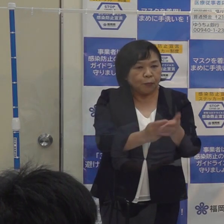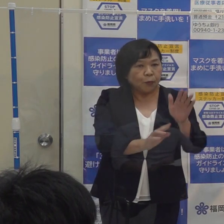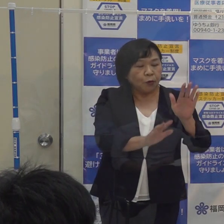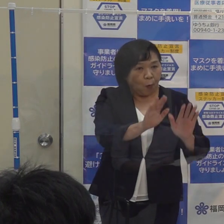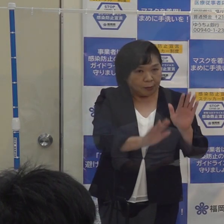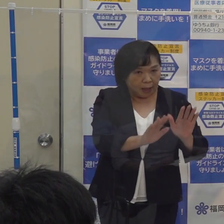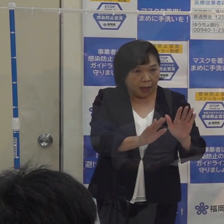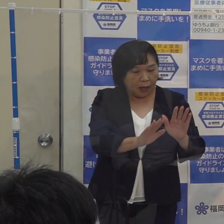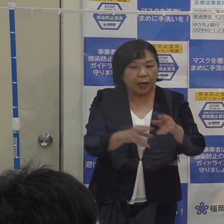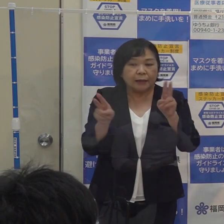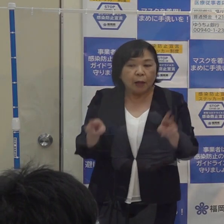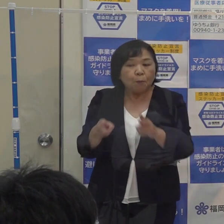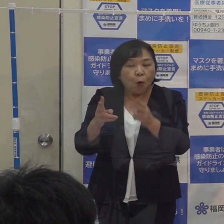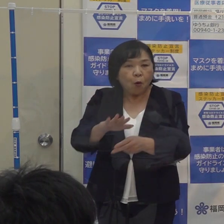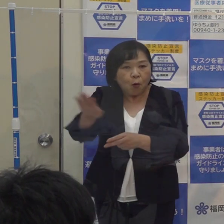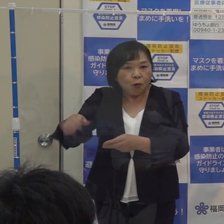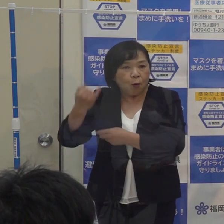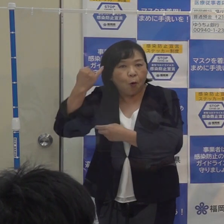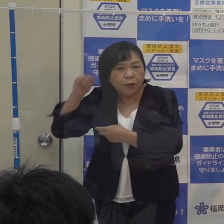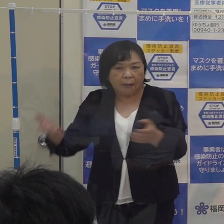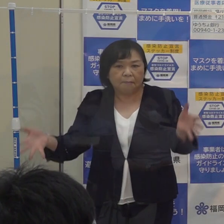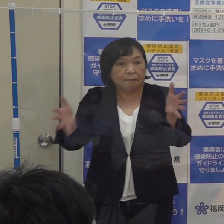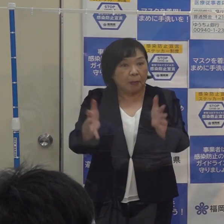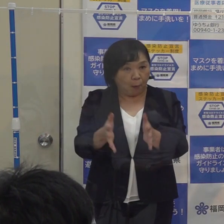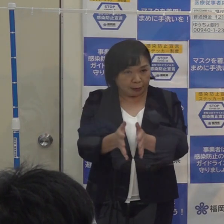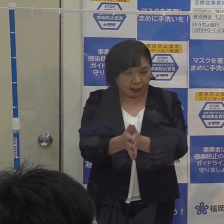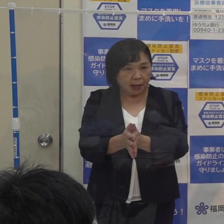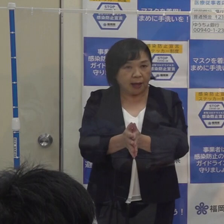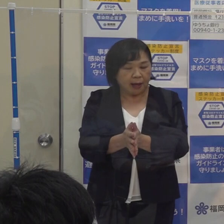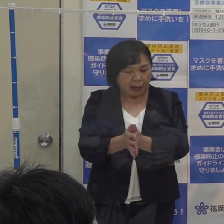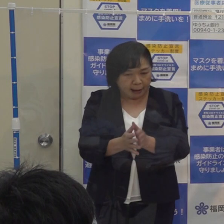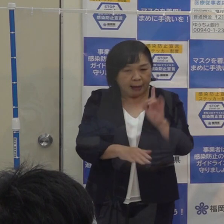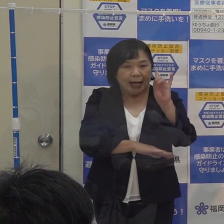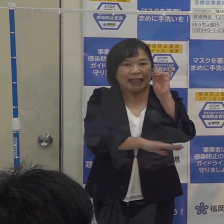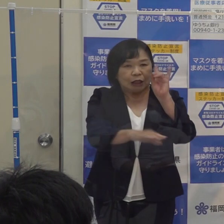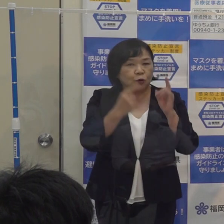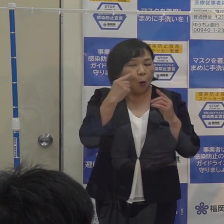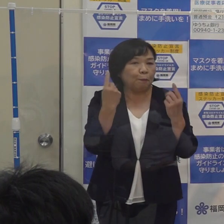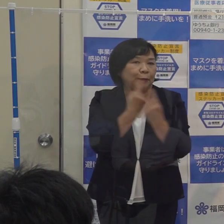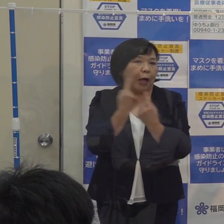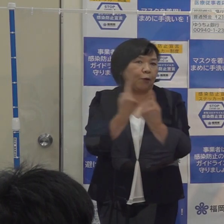それから専門家のご意見を踏まえて その基準を見直すこととしました